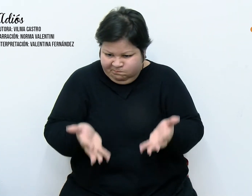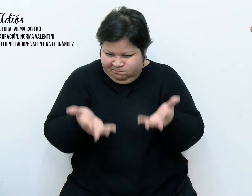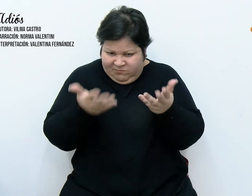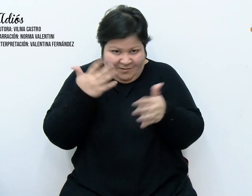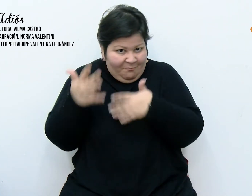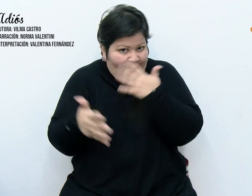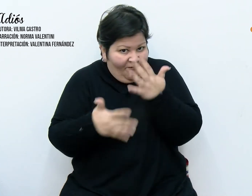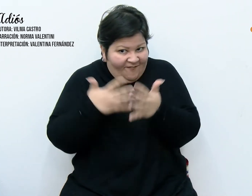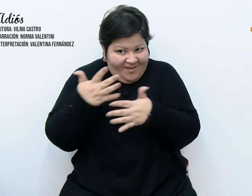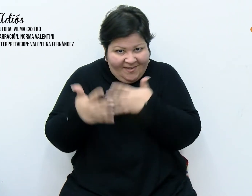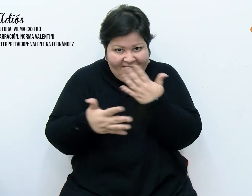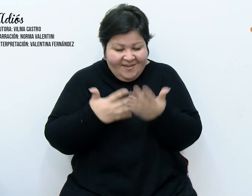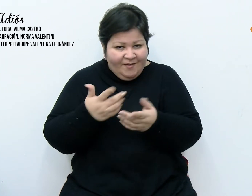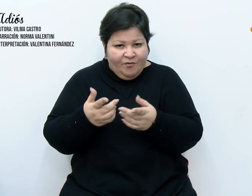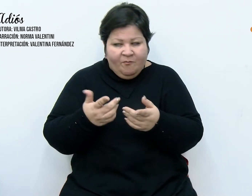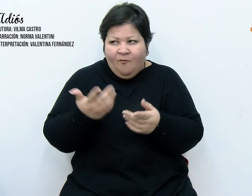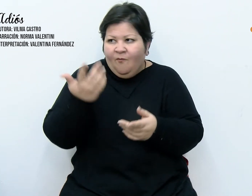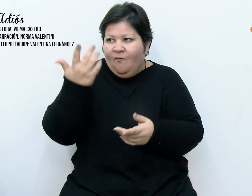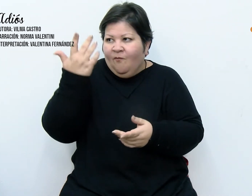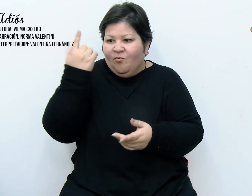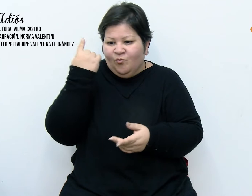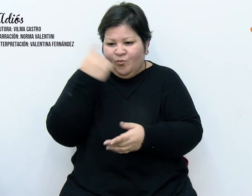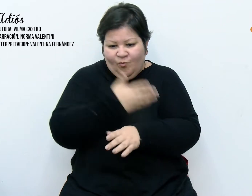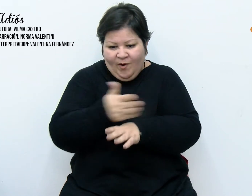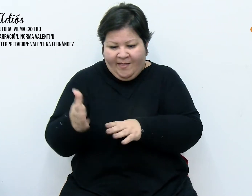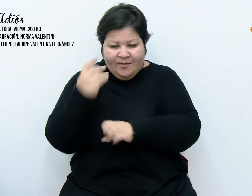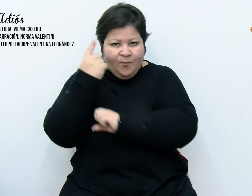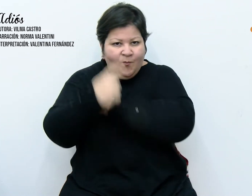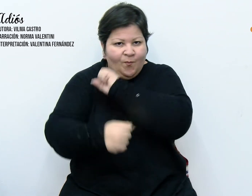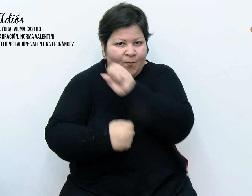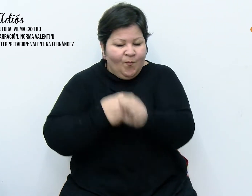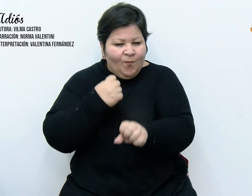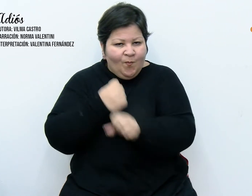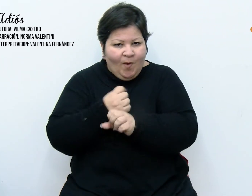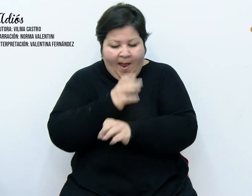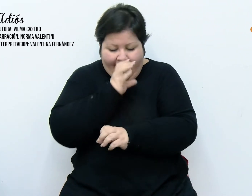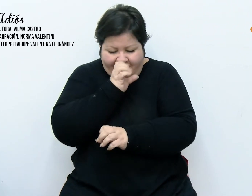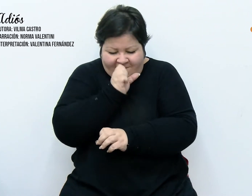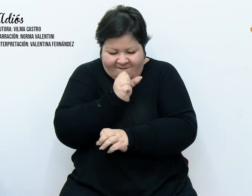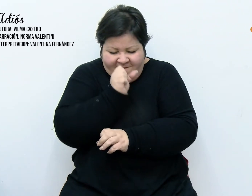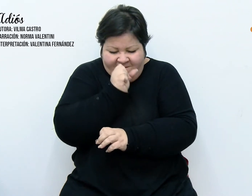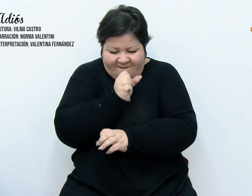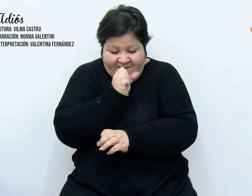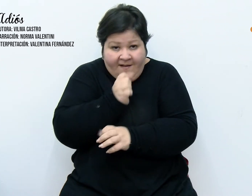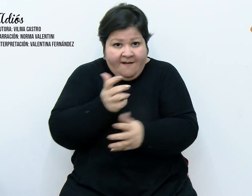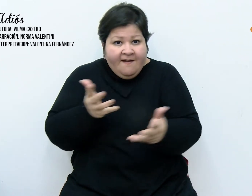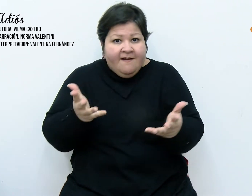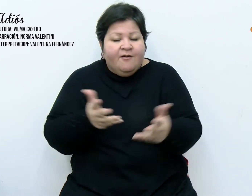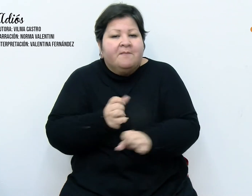prisioneras durante un año y tocaron para nosotros exacerbando el espíritu navideño.